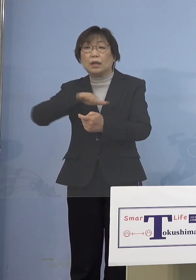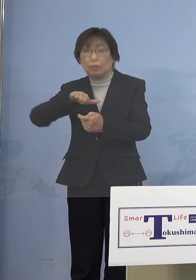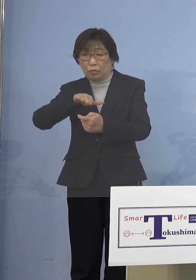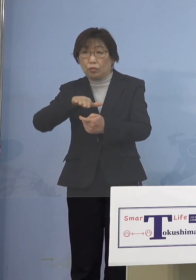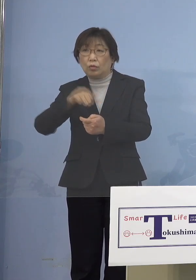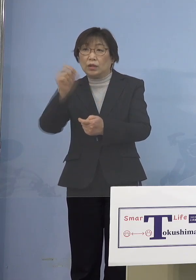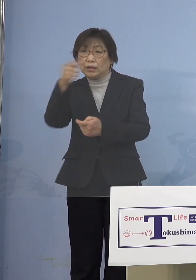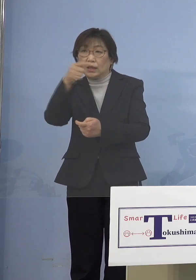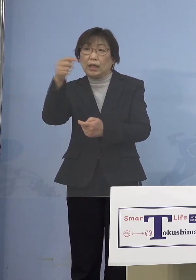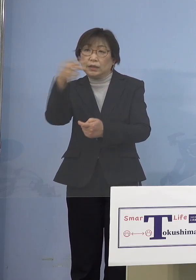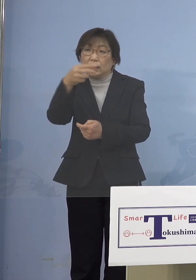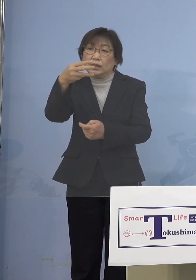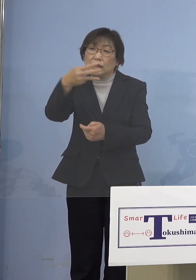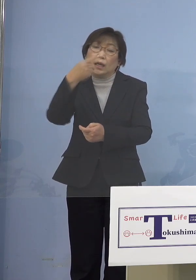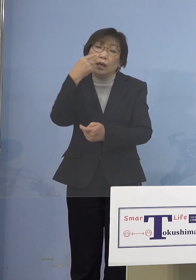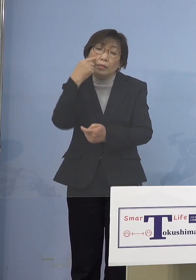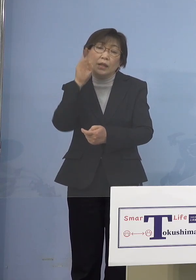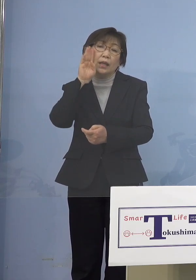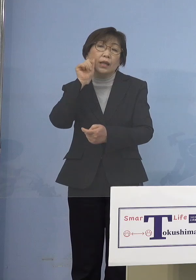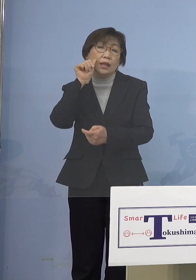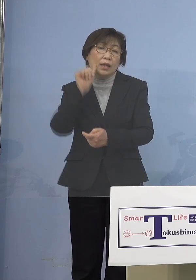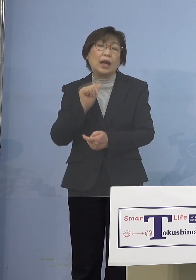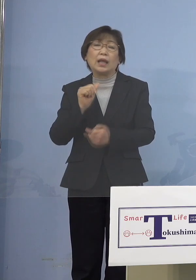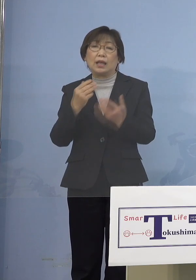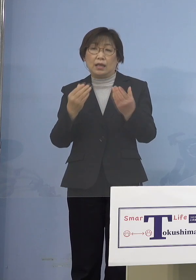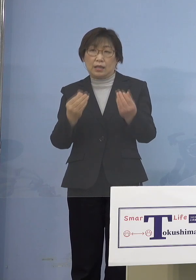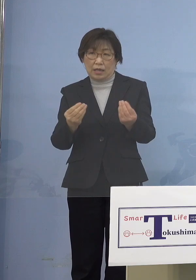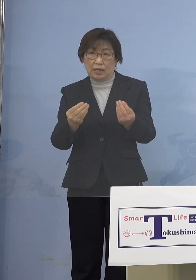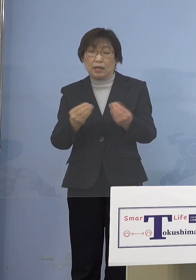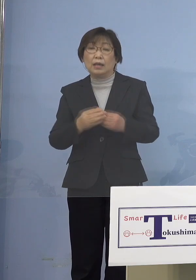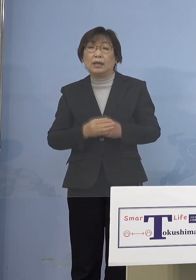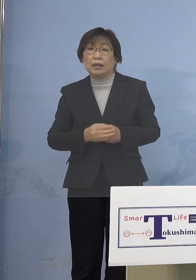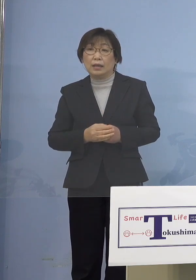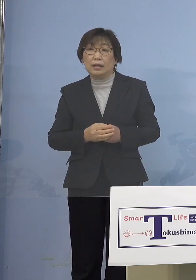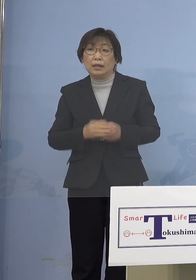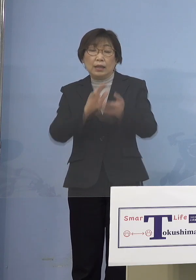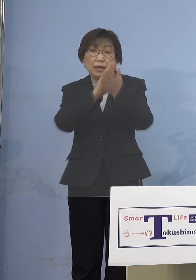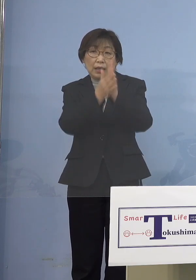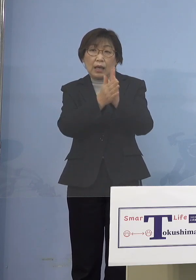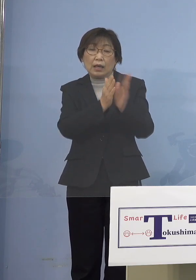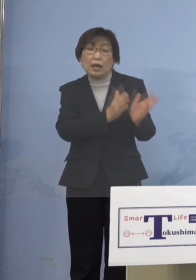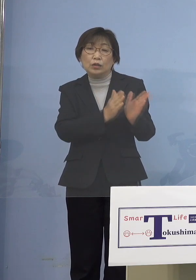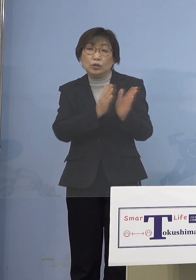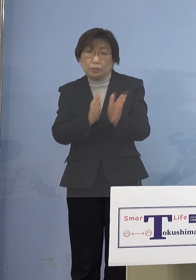こう思っています だったら県が用意した部分を どんどんそういった形で